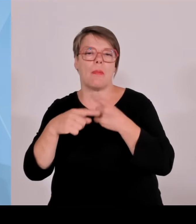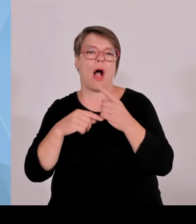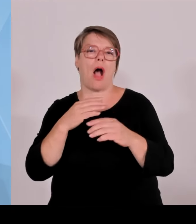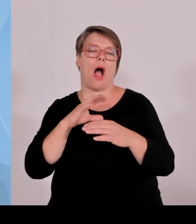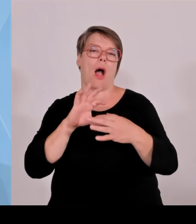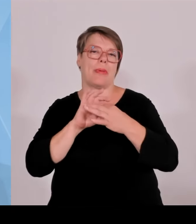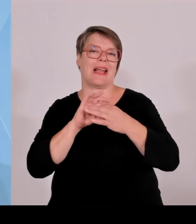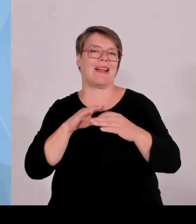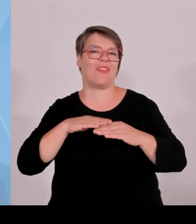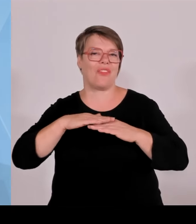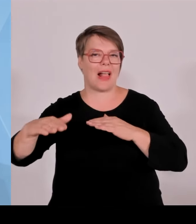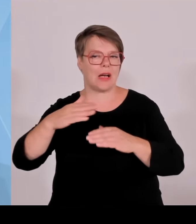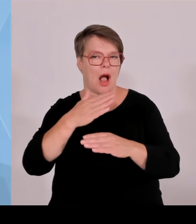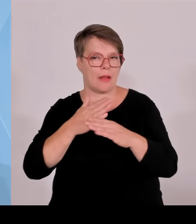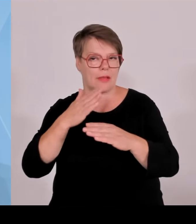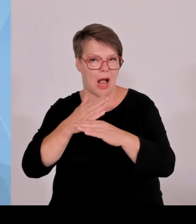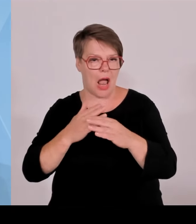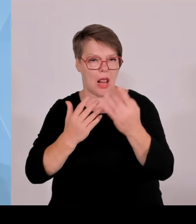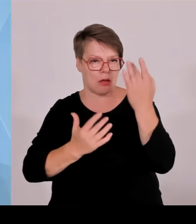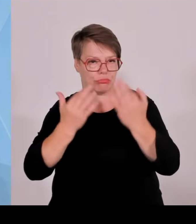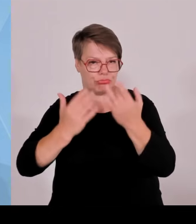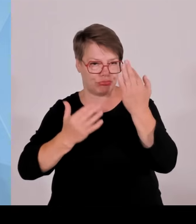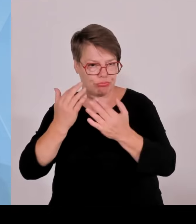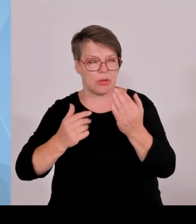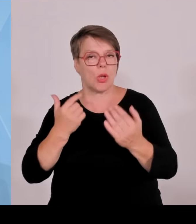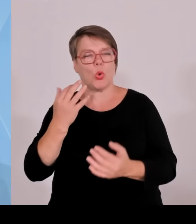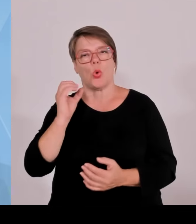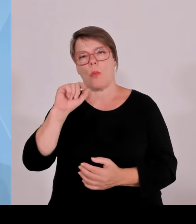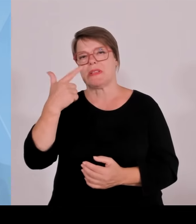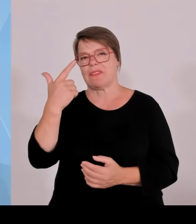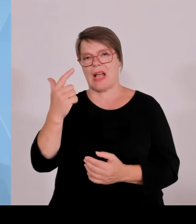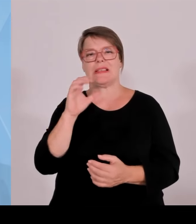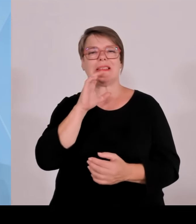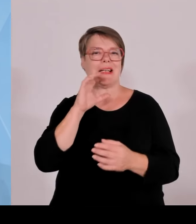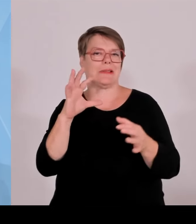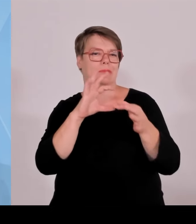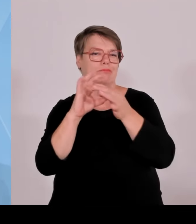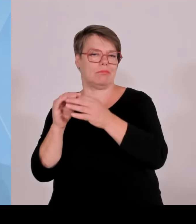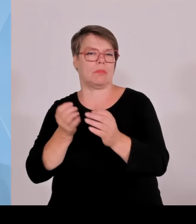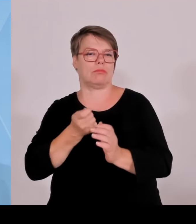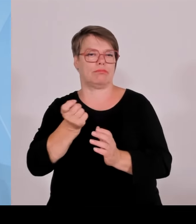Also eine Kleinanlage fällt da raus, aber bei einer Größe von rund 100 mal